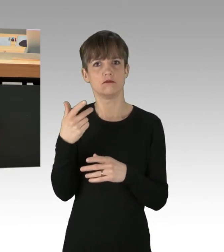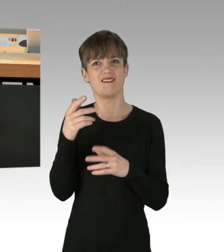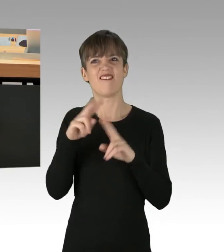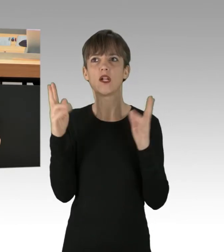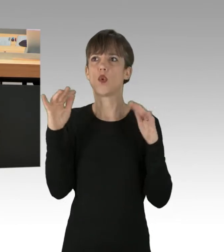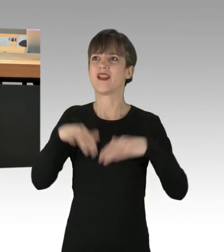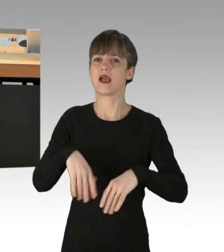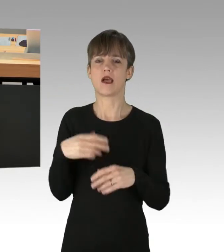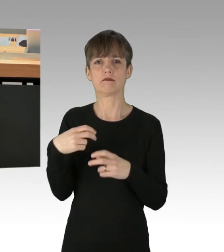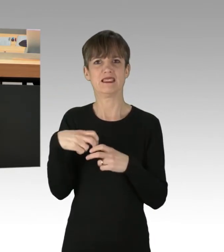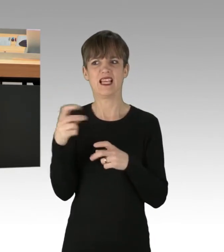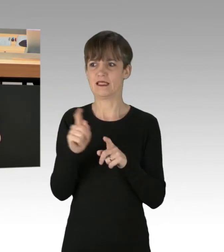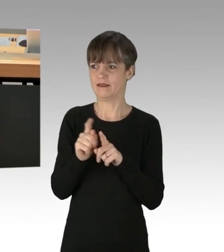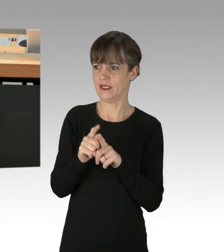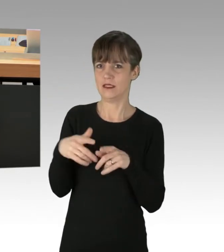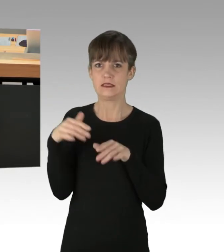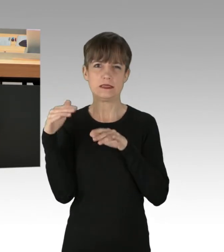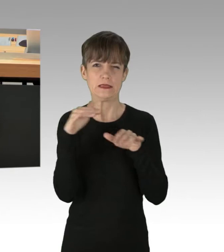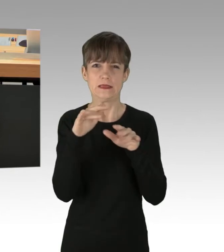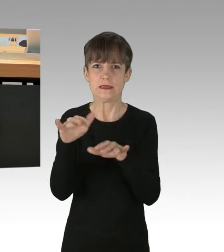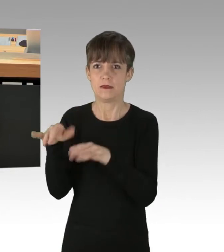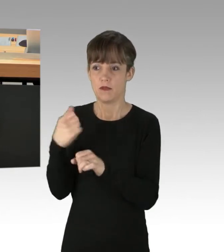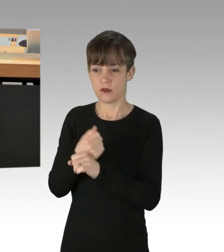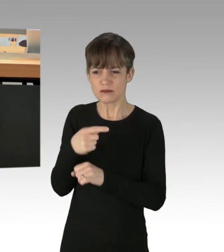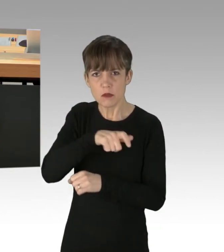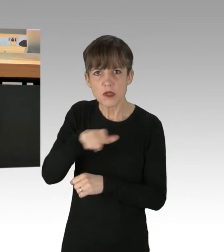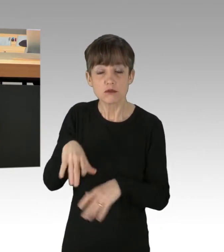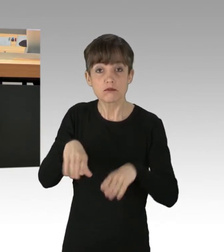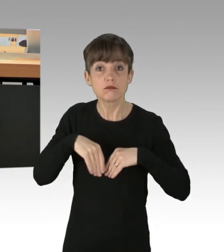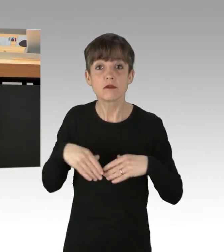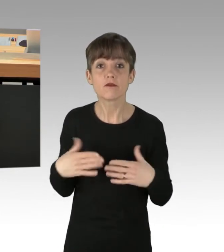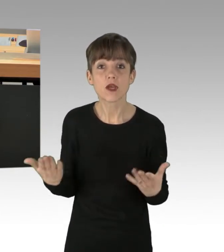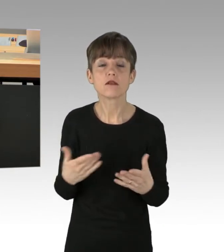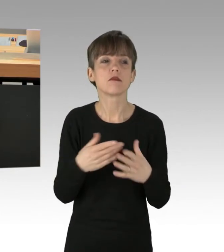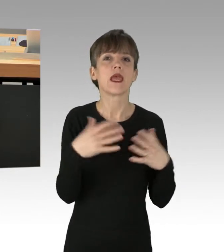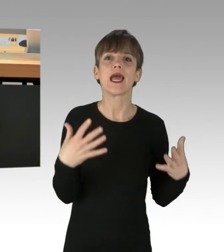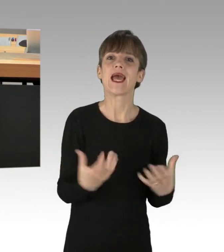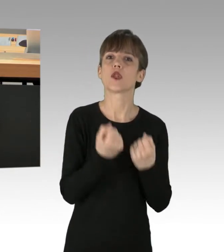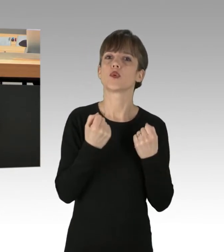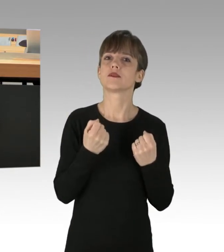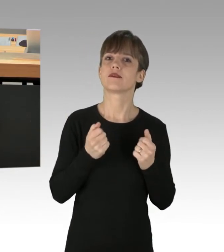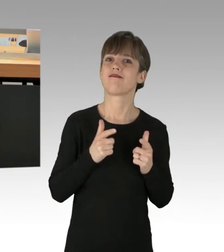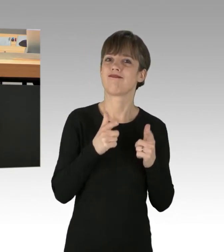Dabei nehmen diese Personen auch billigend in Kauf, dass Rettungsfahrzeuge, welche täglich die Stadtautobahn benutzen,